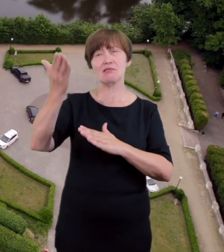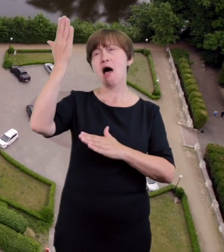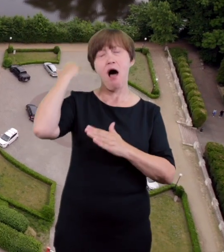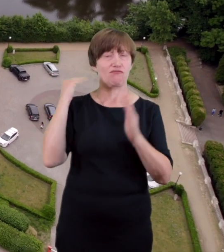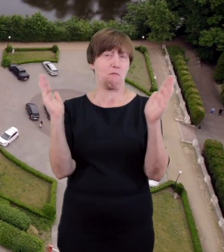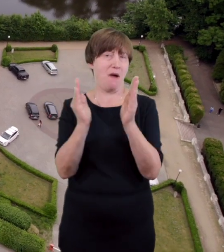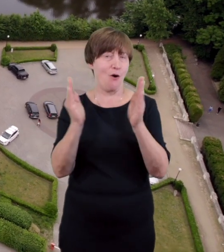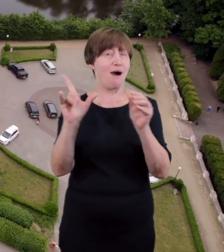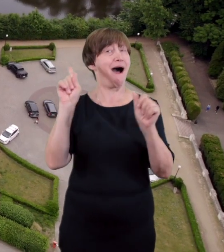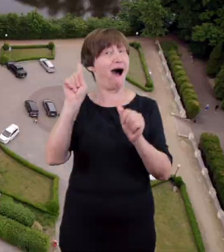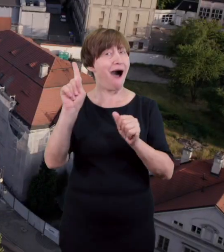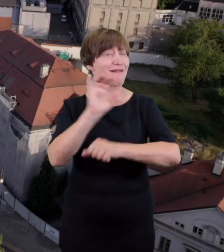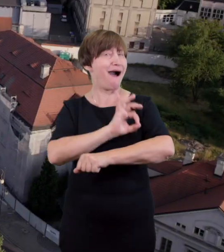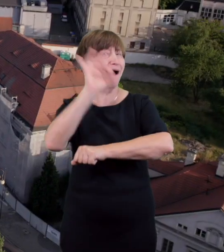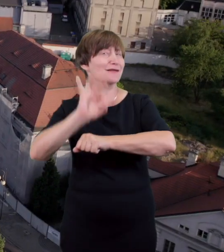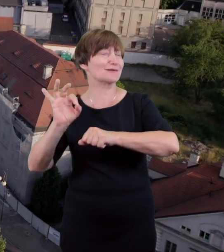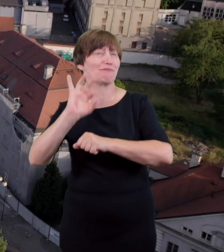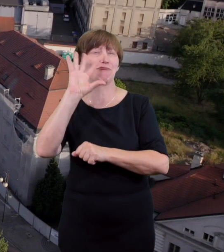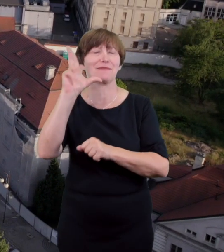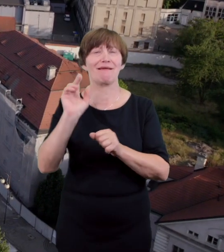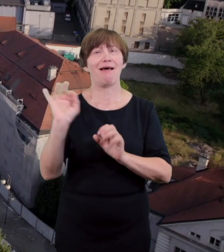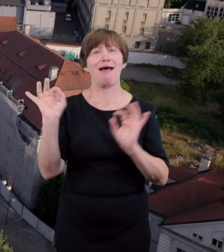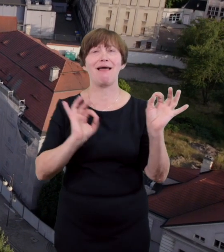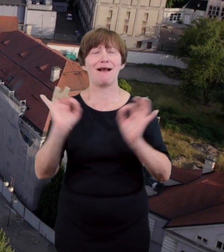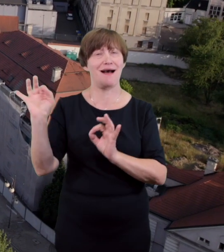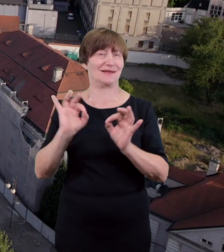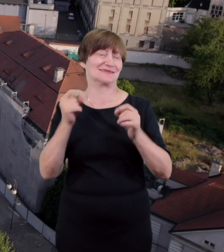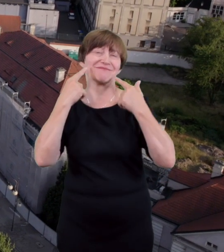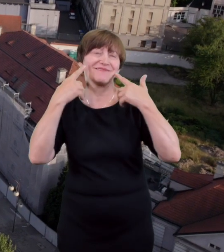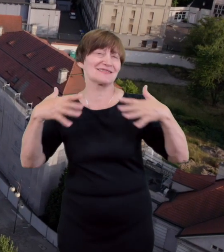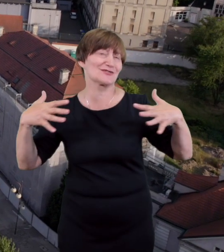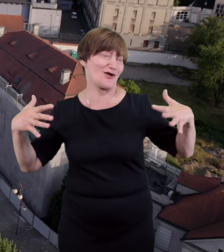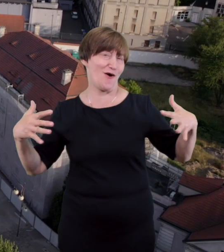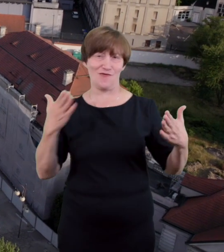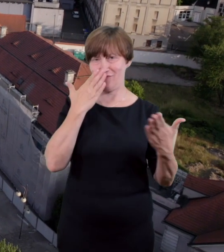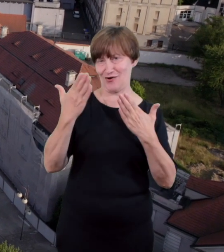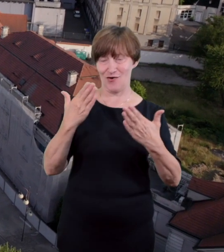14 lat później teatr został zburzony podczas słynnego burzenia Kalisza